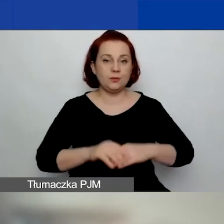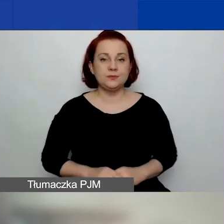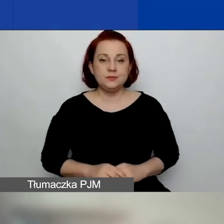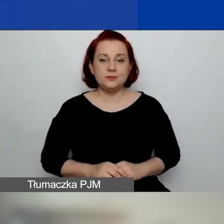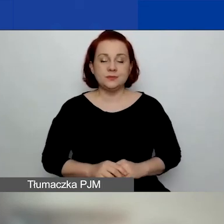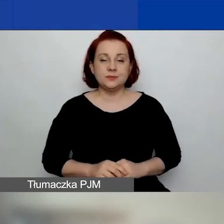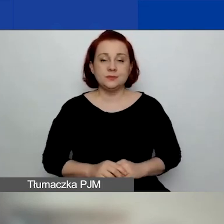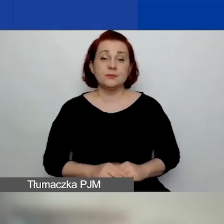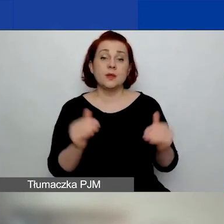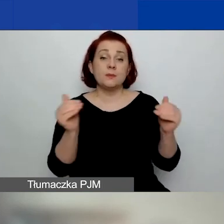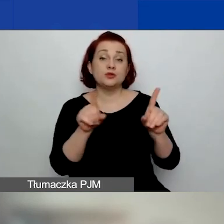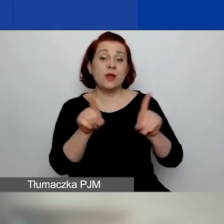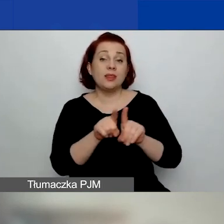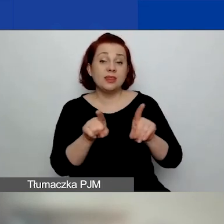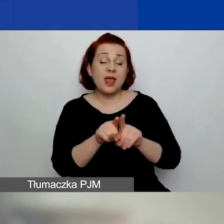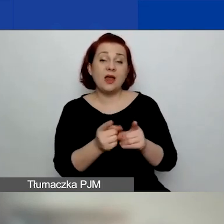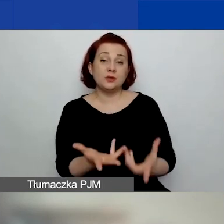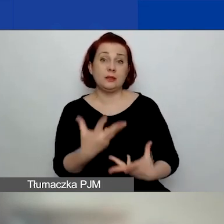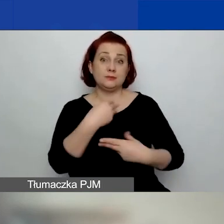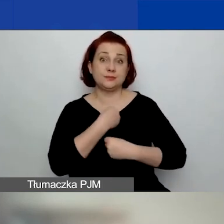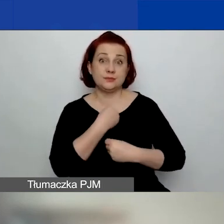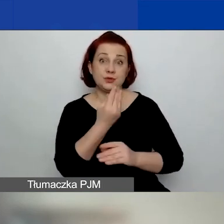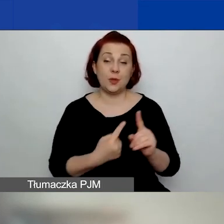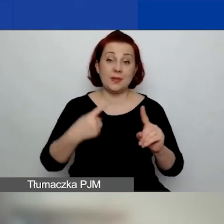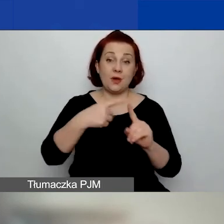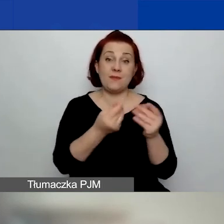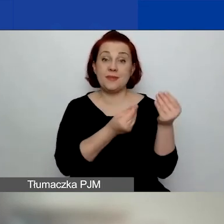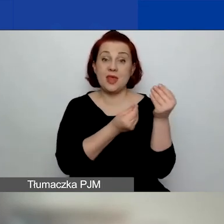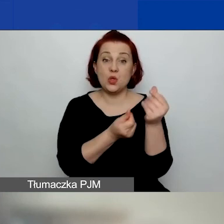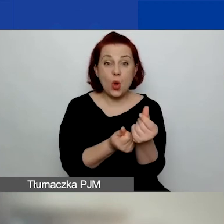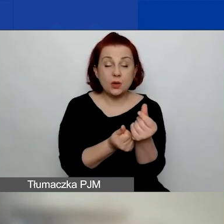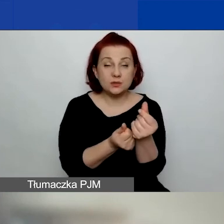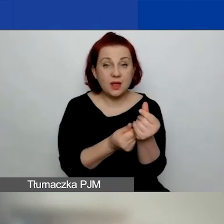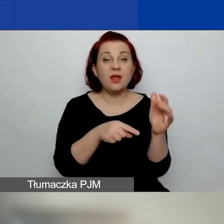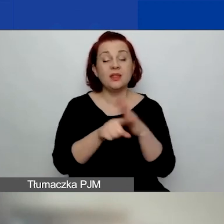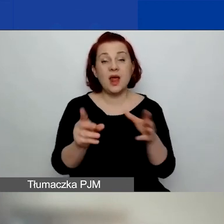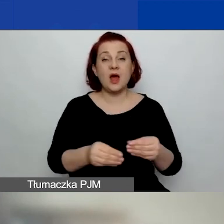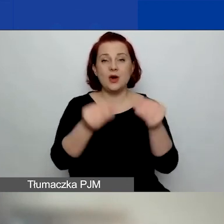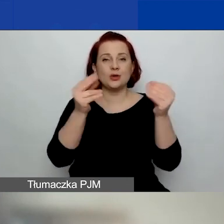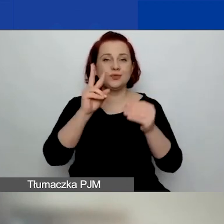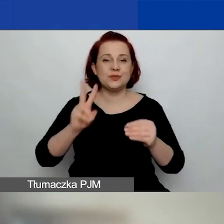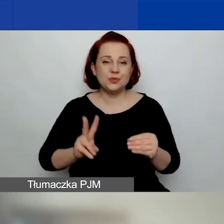Można również uzyskać dodatkowe środki na rozwój instytucjonalny w obszarze czwartym,